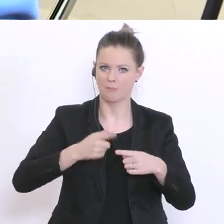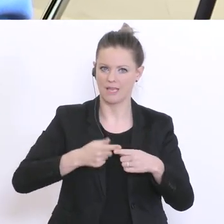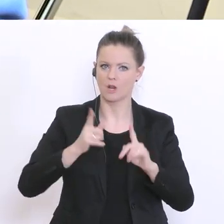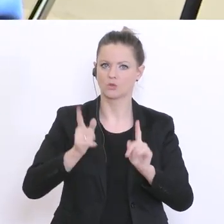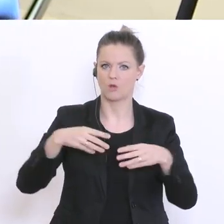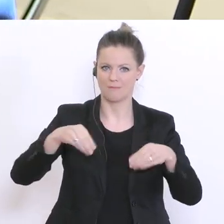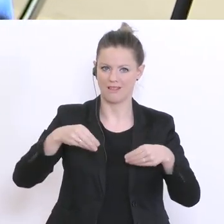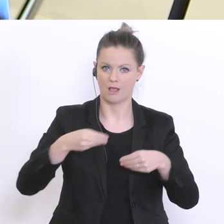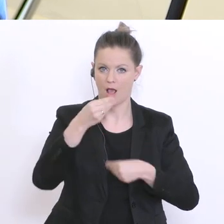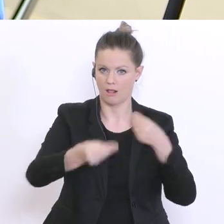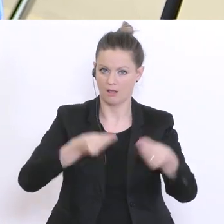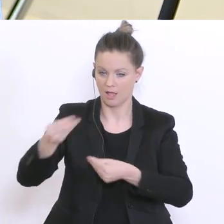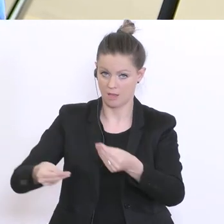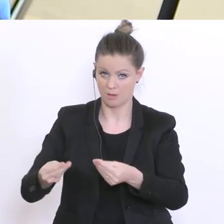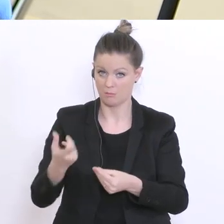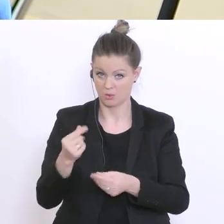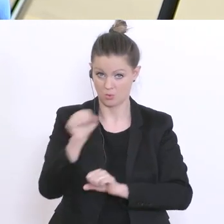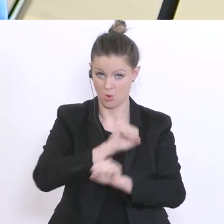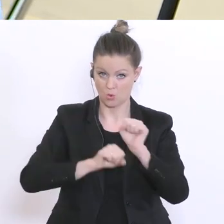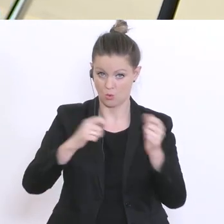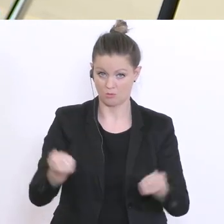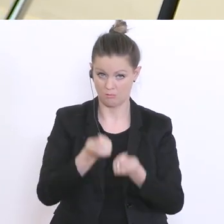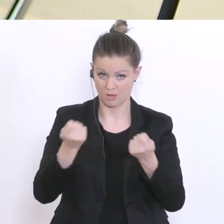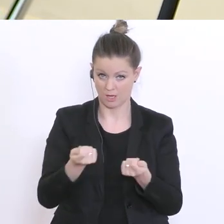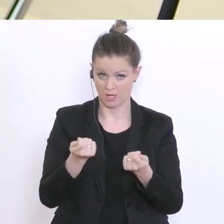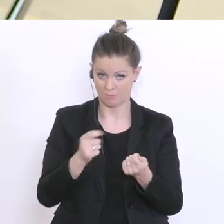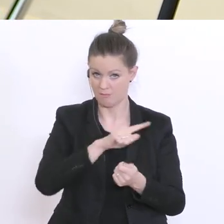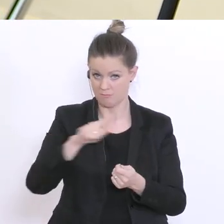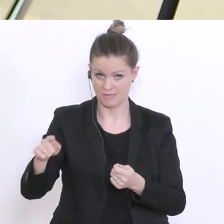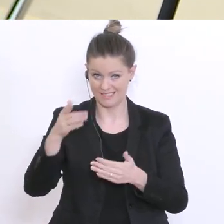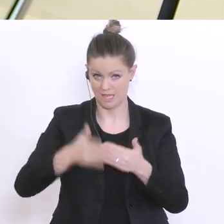im Umkehrschluss, dass der Notbetrieb an den Schulen bis Ende April weitergeht so?